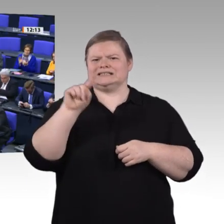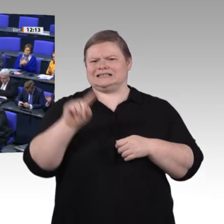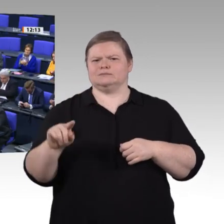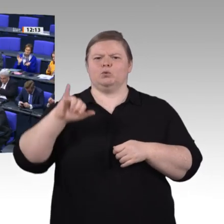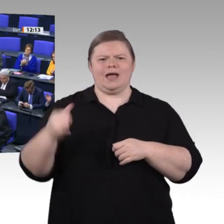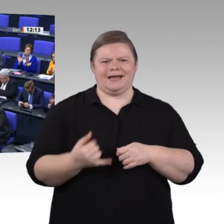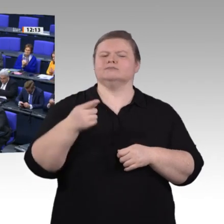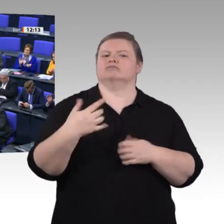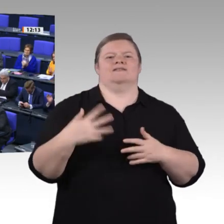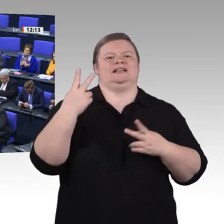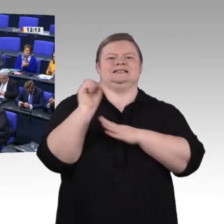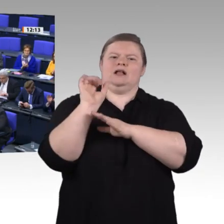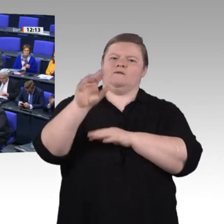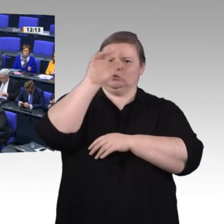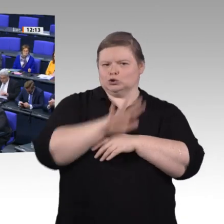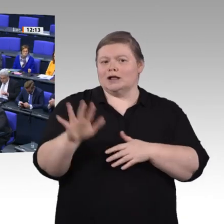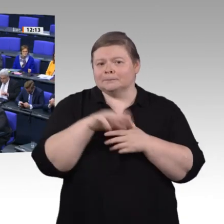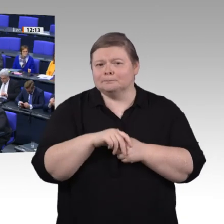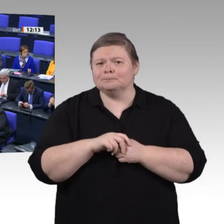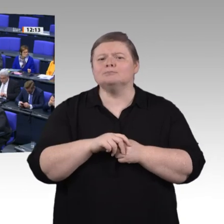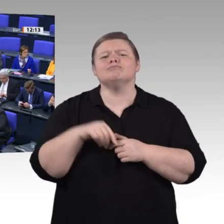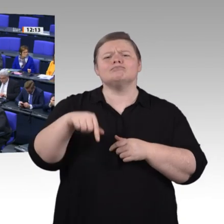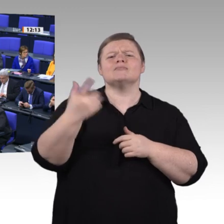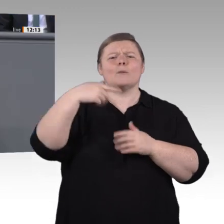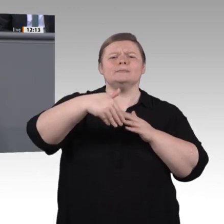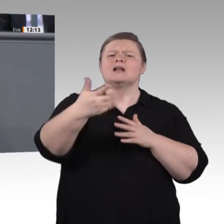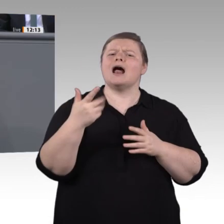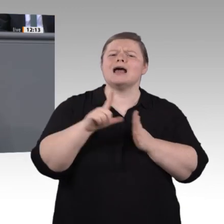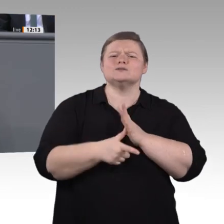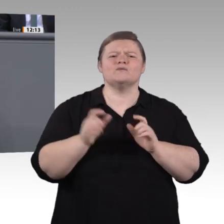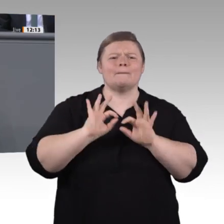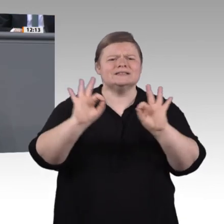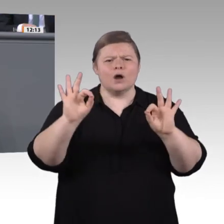für die berufliche Bildung bleiben. Die Situation in Deutschland ist nach wie vor